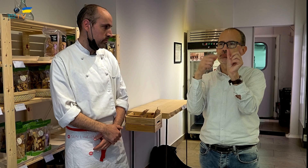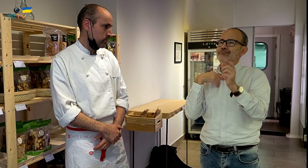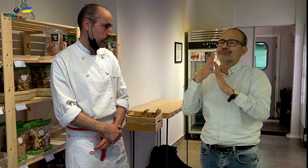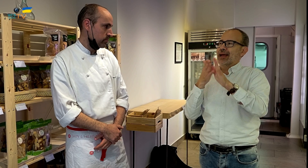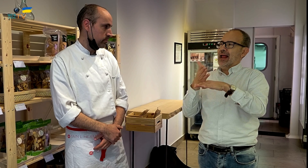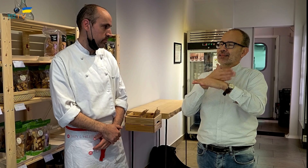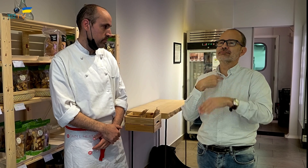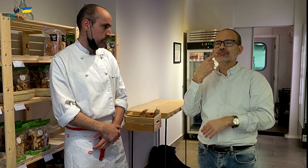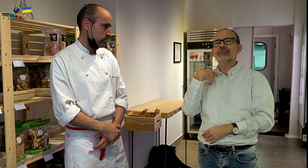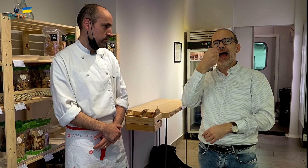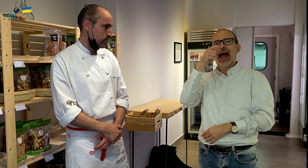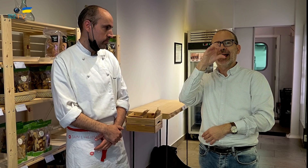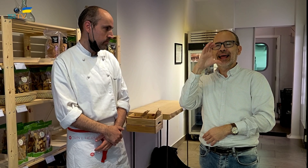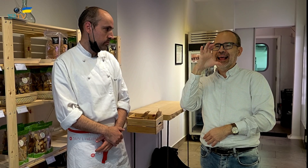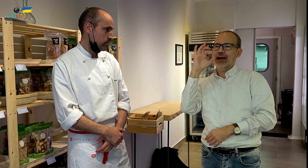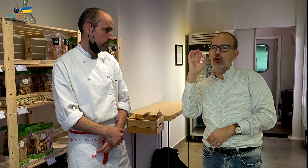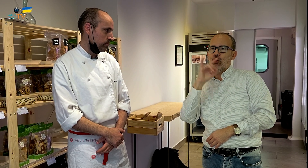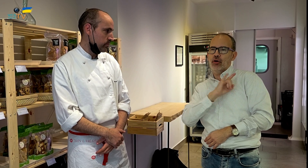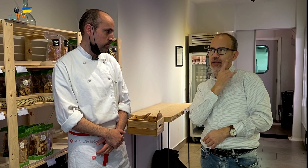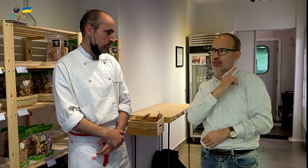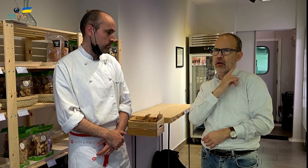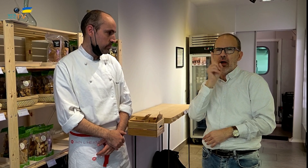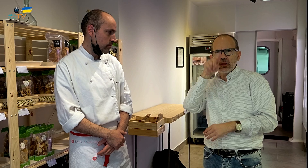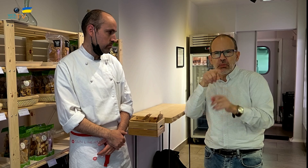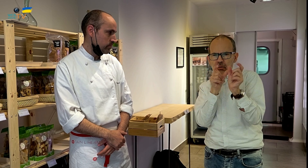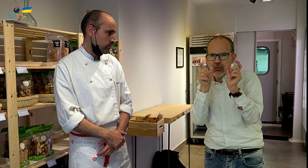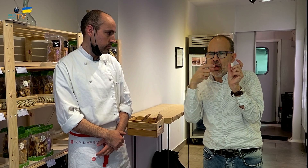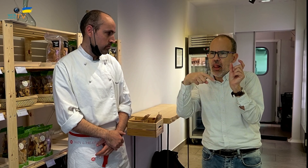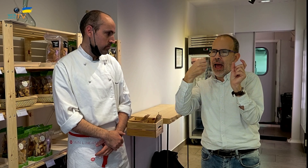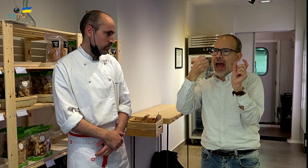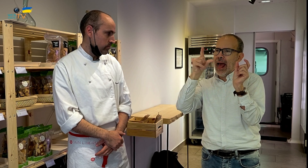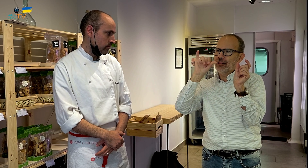Al Eco y luego la palabra Aligué.